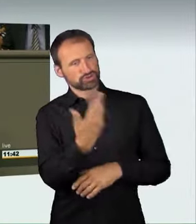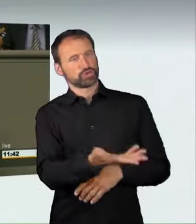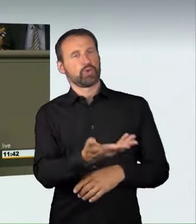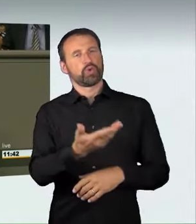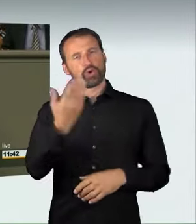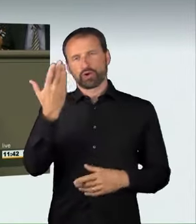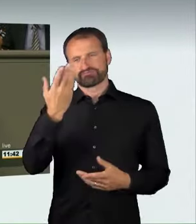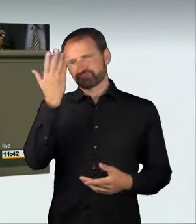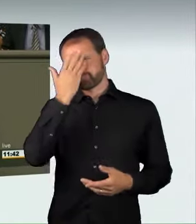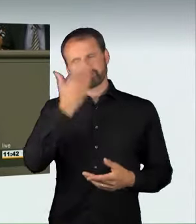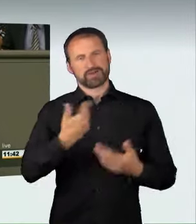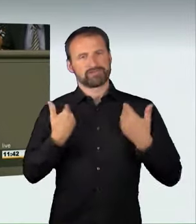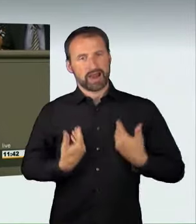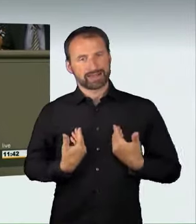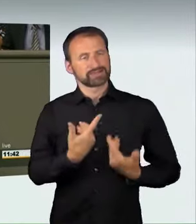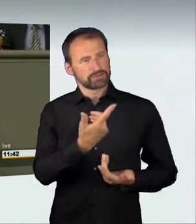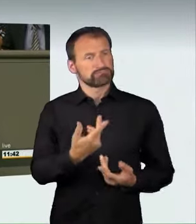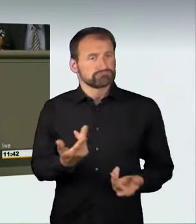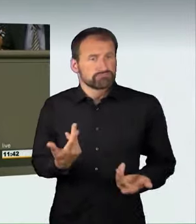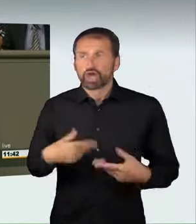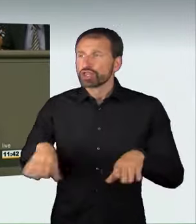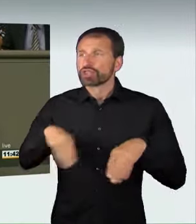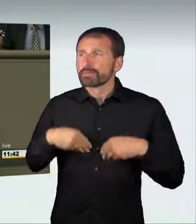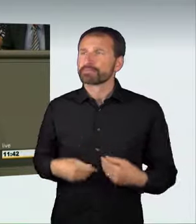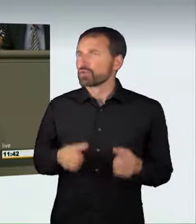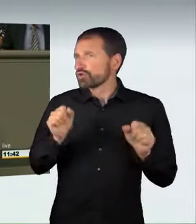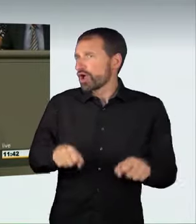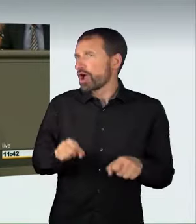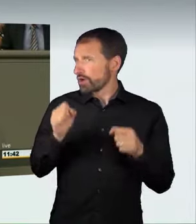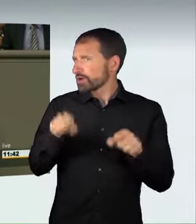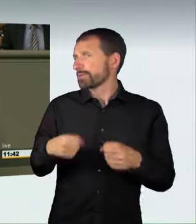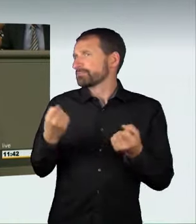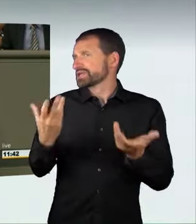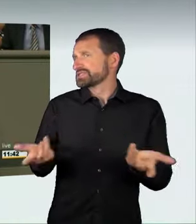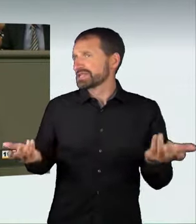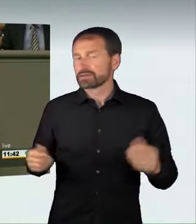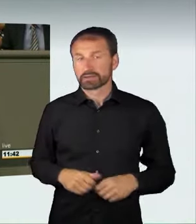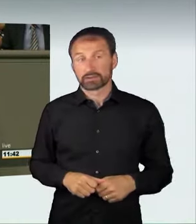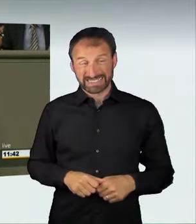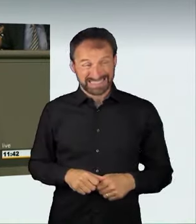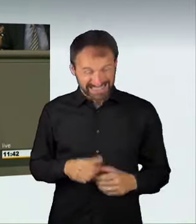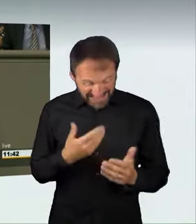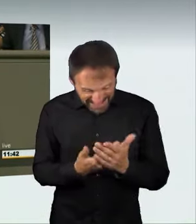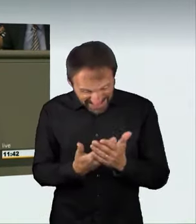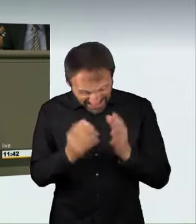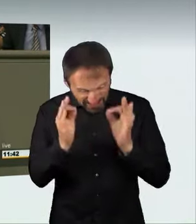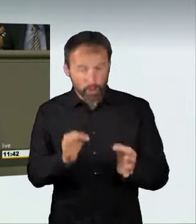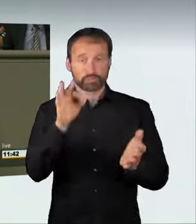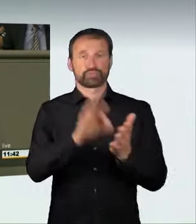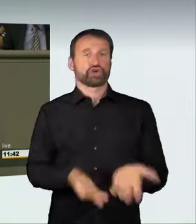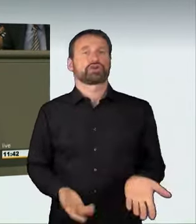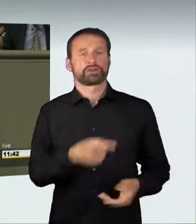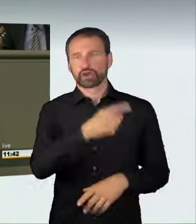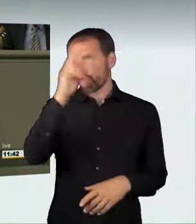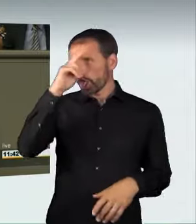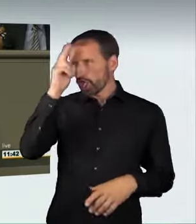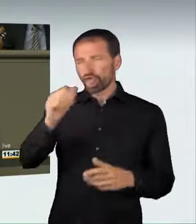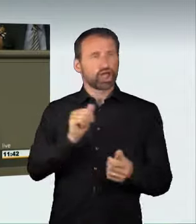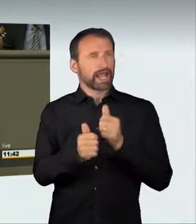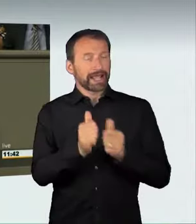billigend in Kauf genommen werden. Das ist genau der richtige Ansatz;